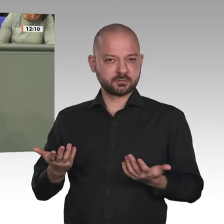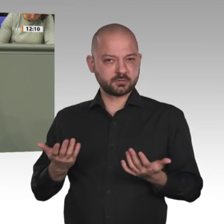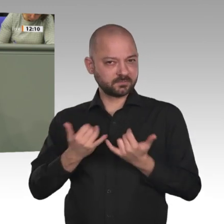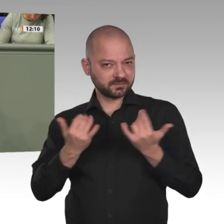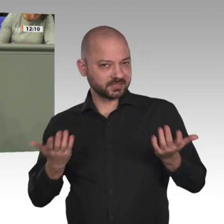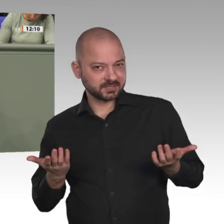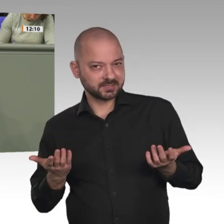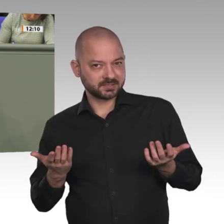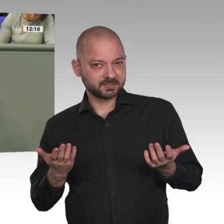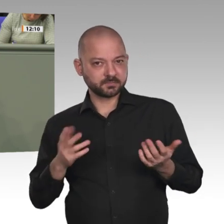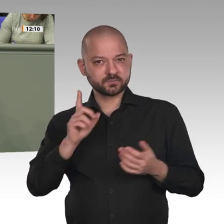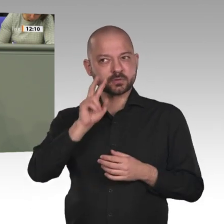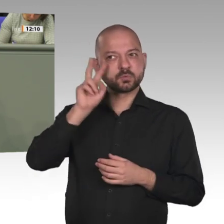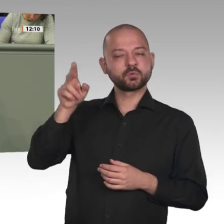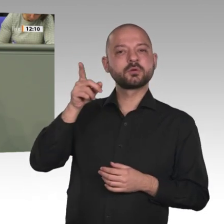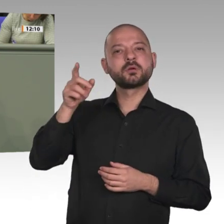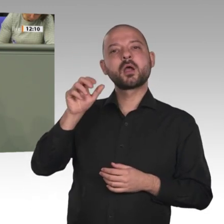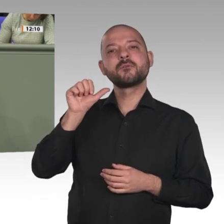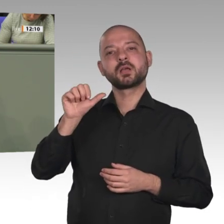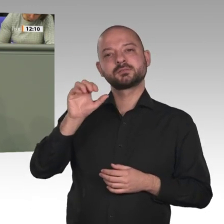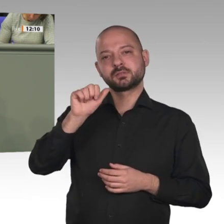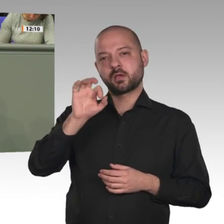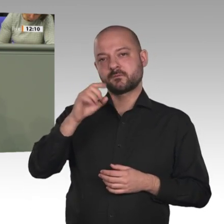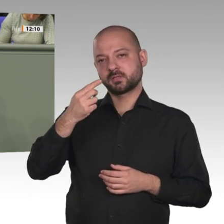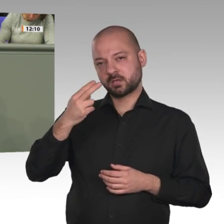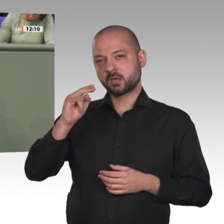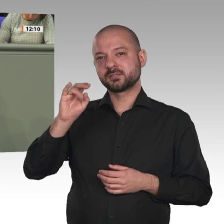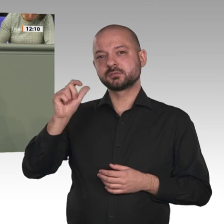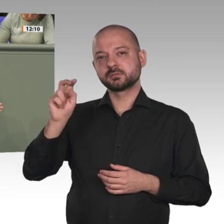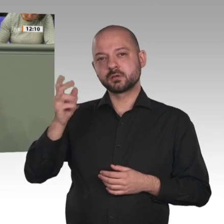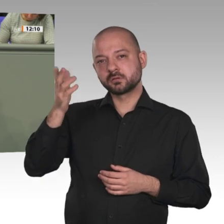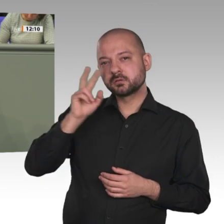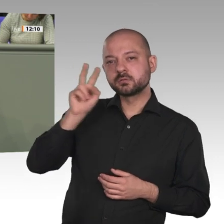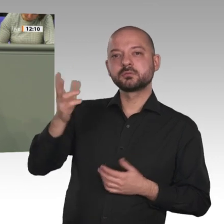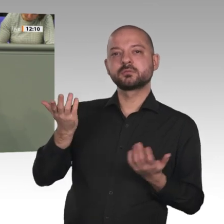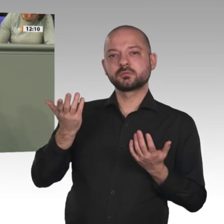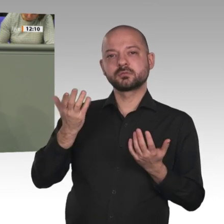auf dem Chancenkontinent Afrika mit all seinen Facetten: von Menschenrecht bis Umweltzerstörung,